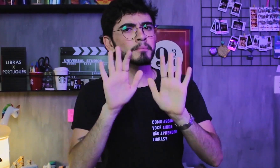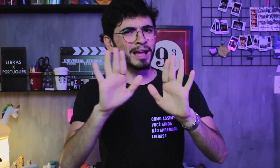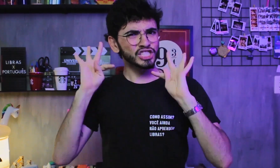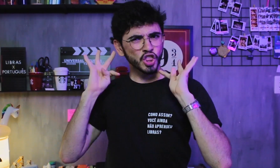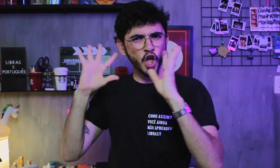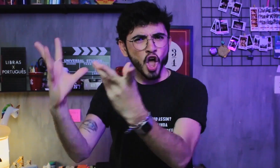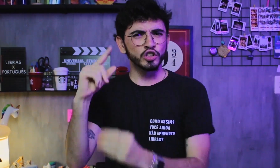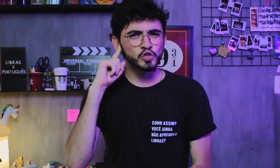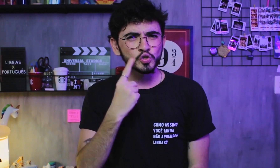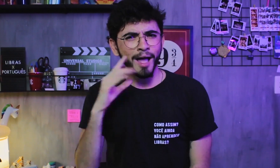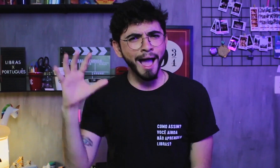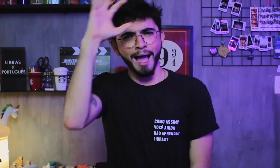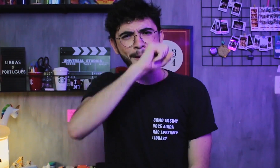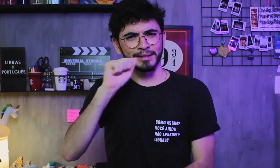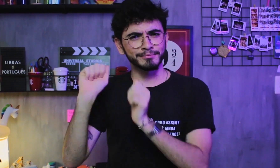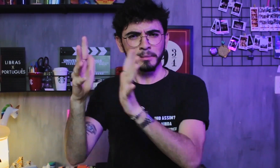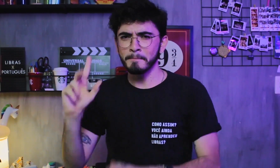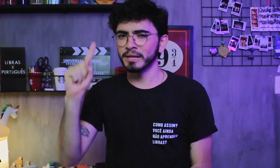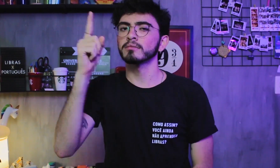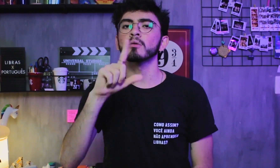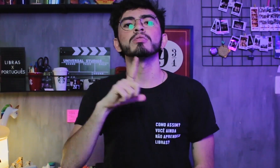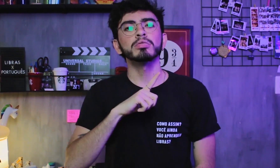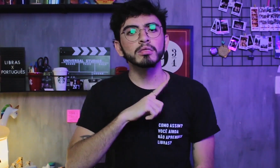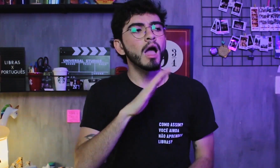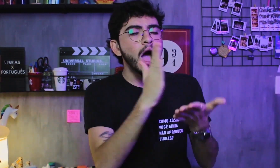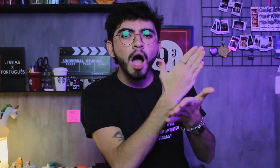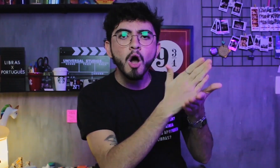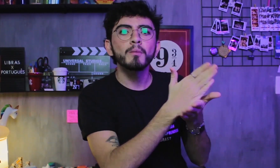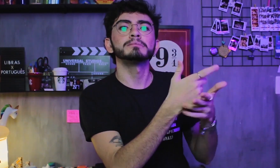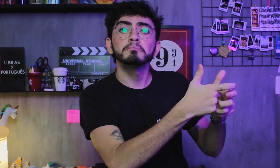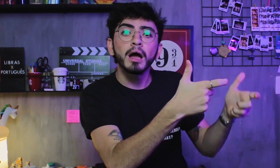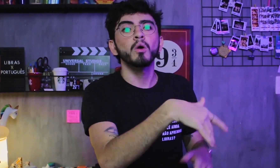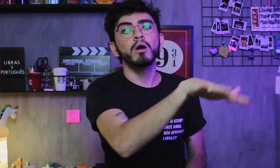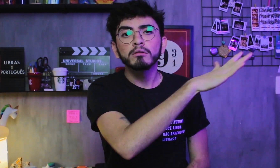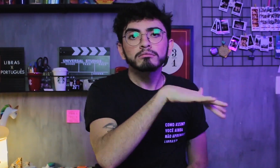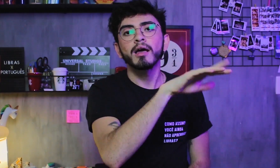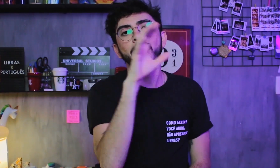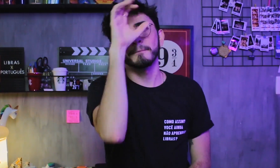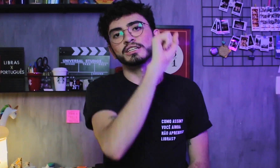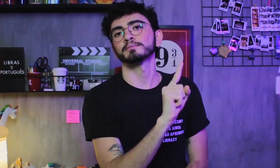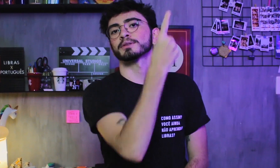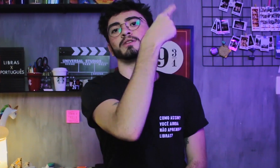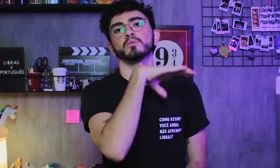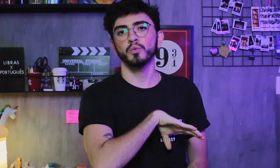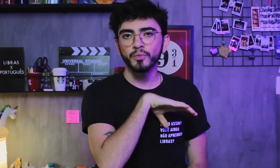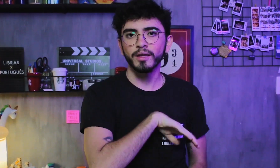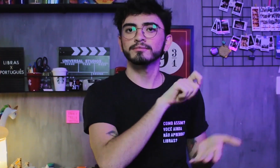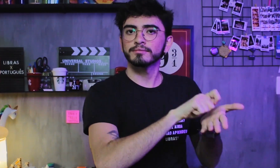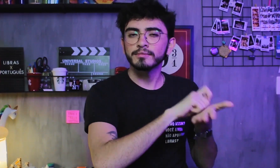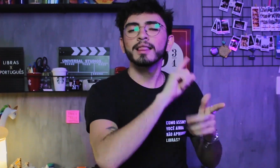Mas não são todos os surdos que tem a Libras como L1, existem alguns que aprendem primeiro o Português